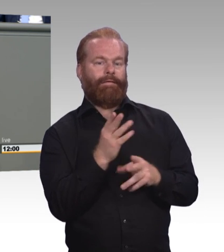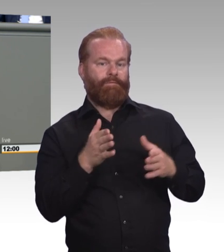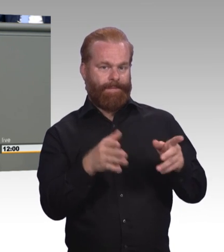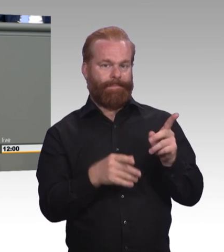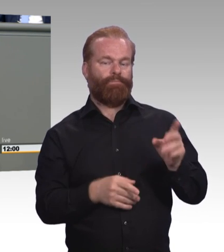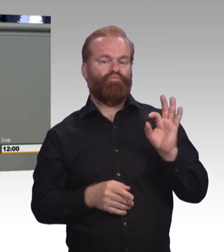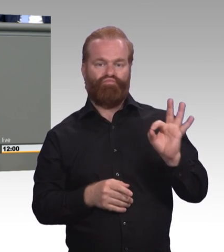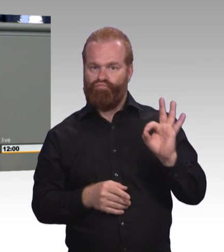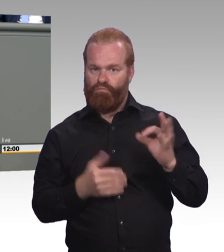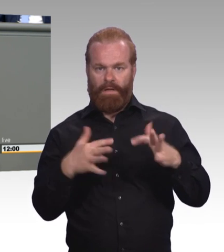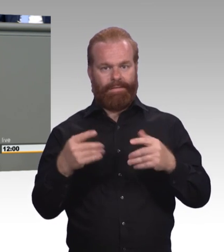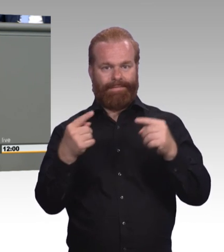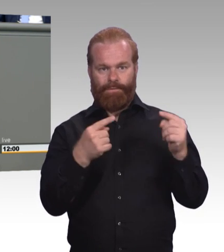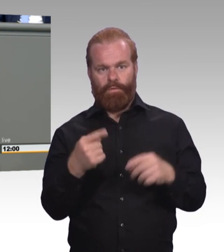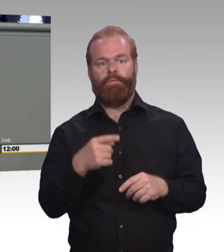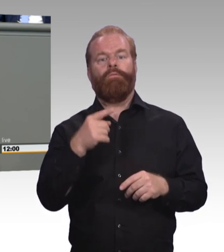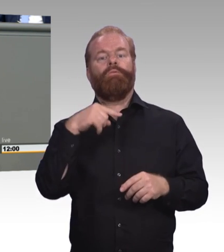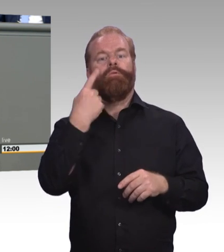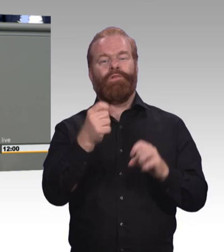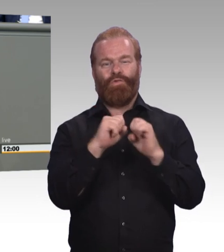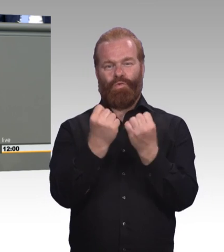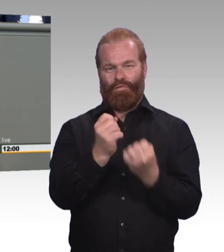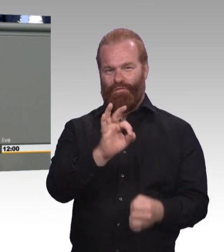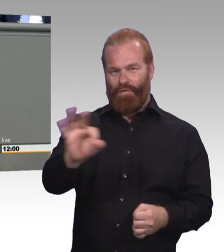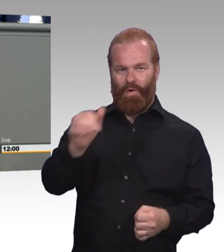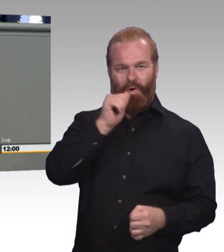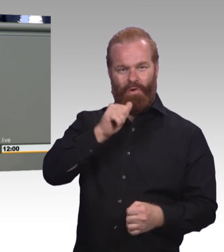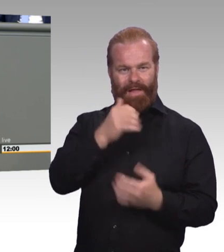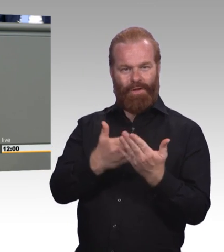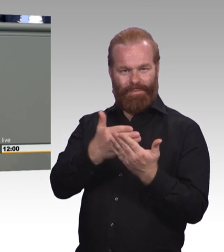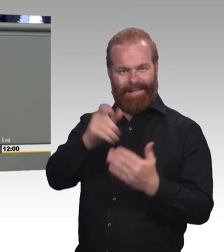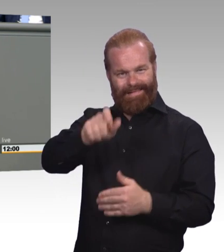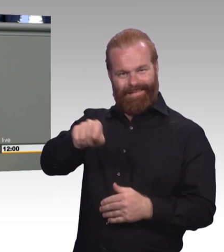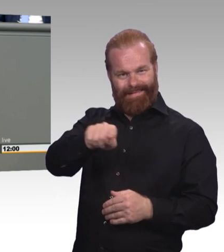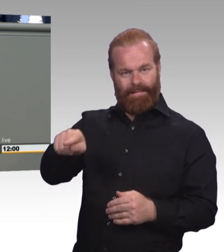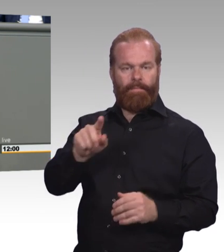für den Azubi, der als Restaurant- facharbeiter ausgebildet wird,